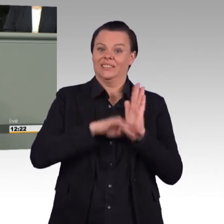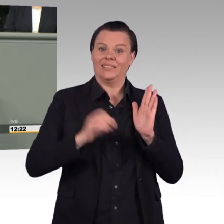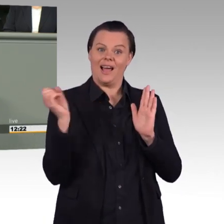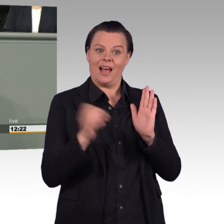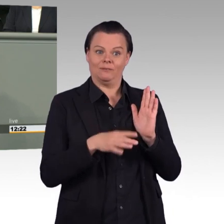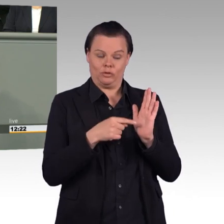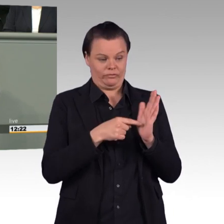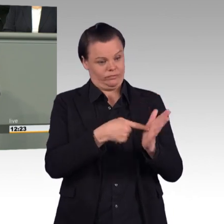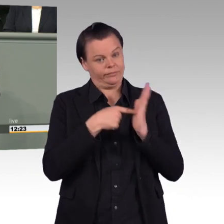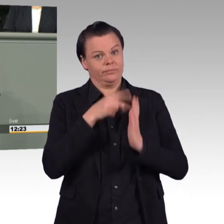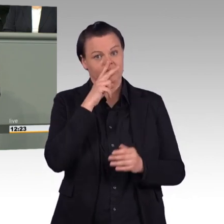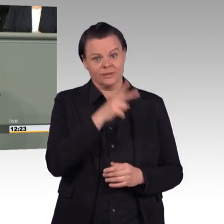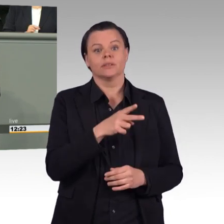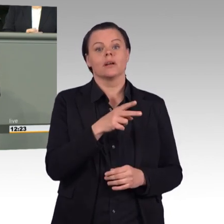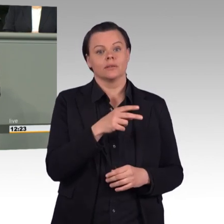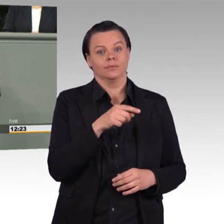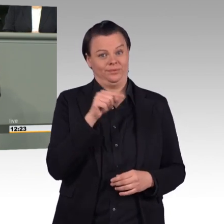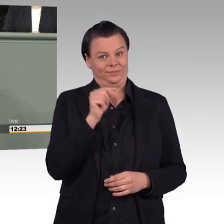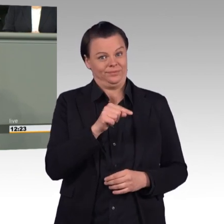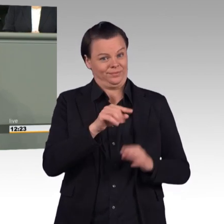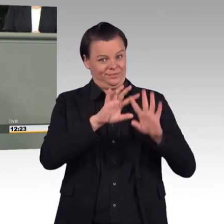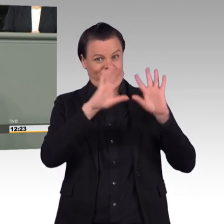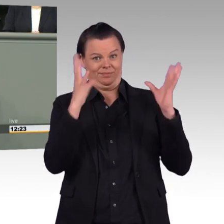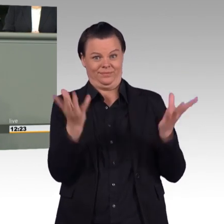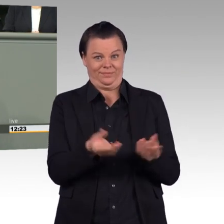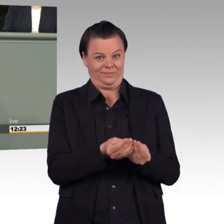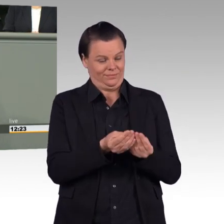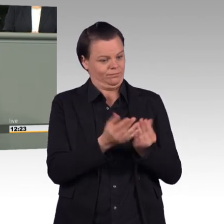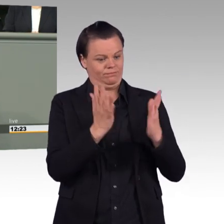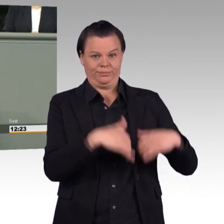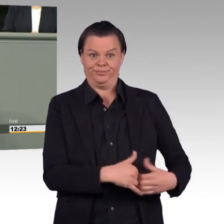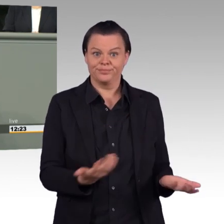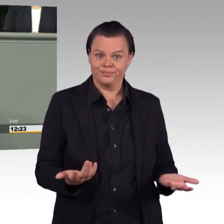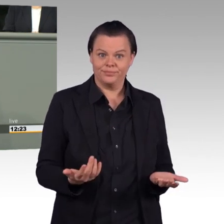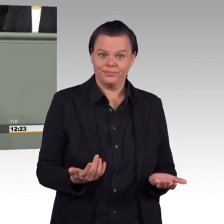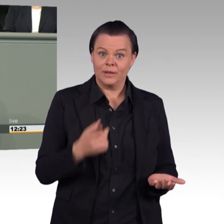Das lehnen wir ab. (Beifall) Und nicht umsonst haben die Bundesländer